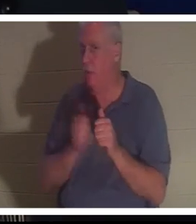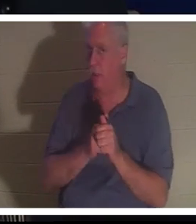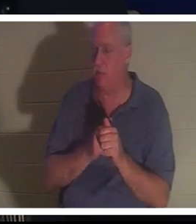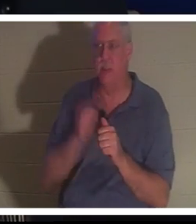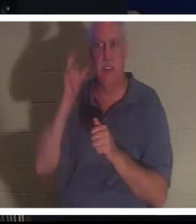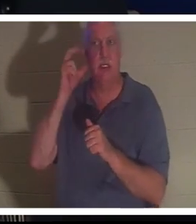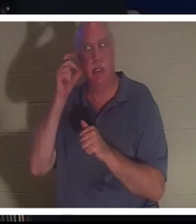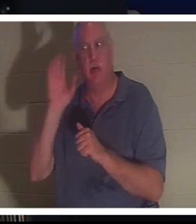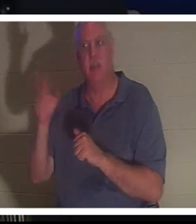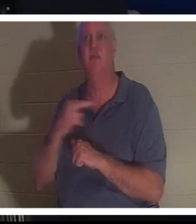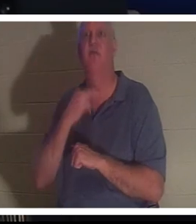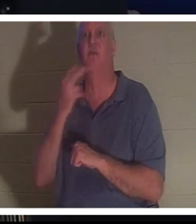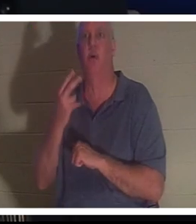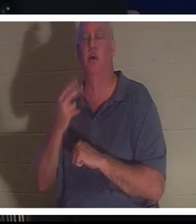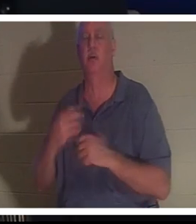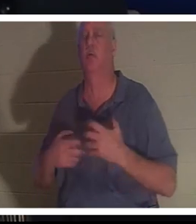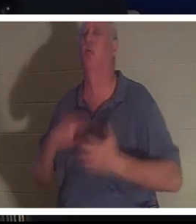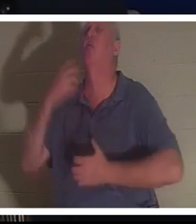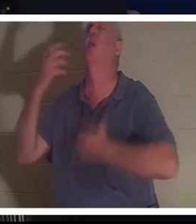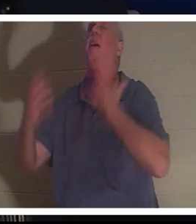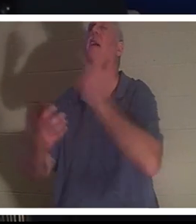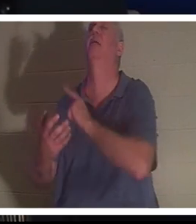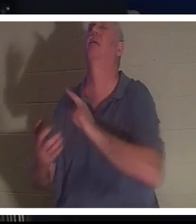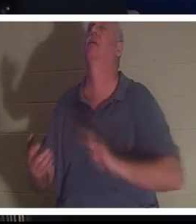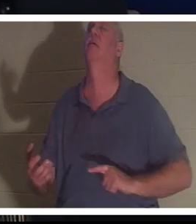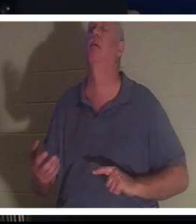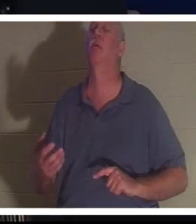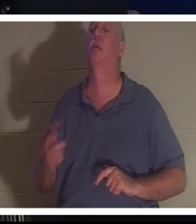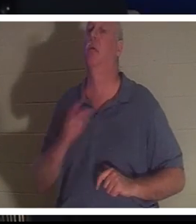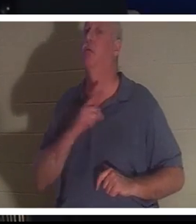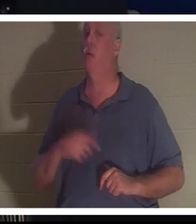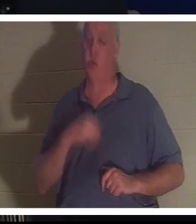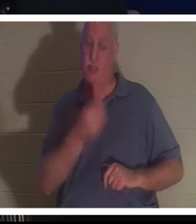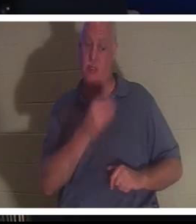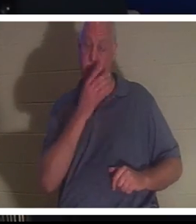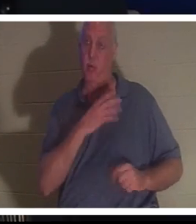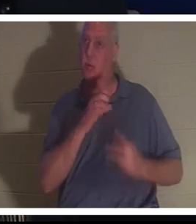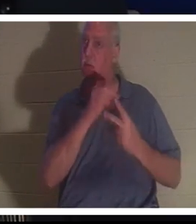प्रभु को पुकारते हुए उसकी आवाज़ सुन सकती थी , और प्रभु ने उसे एक विकल्प दिया। क्रिस्टीन तुम यहाँ